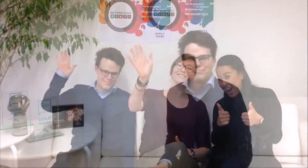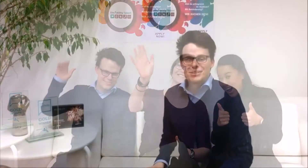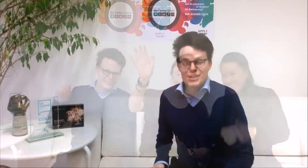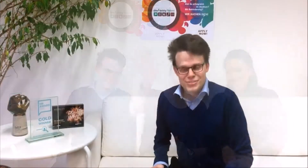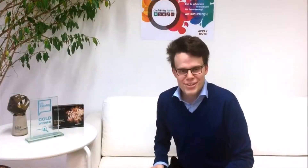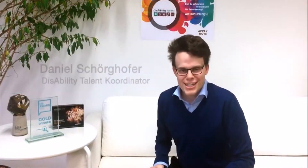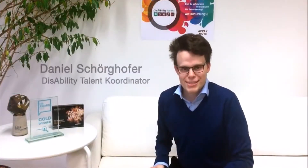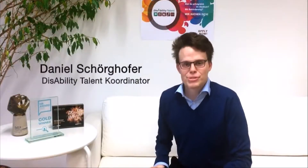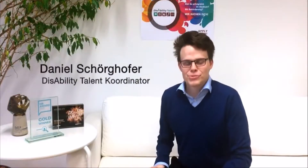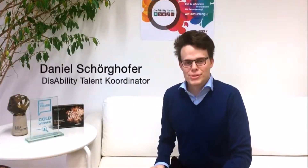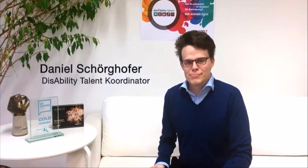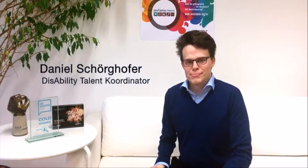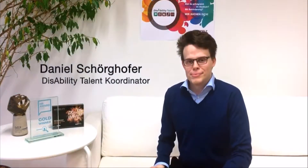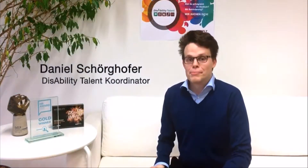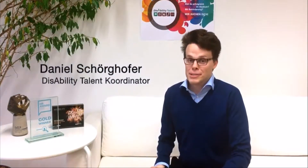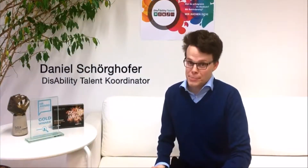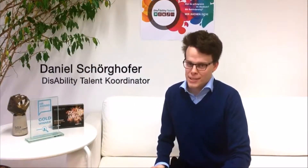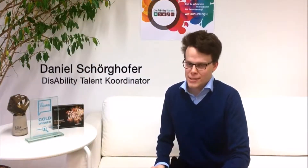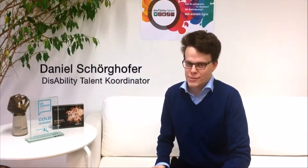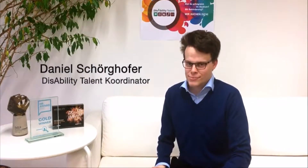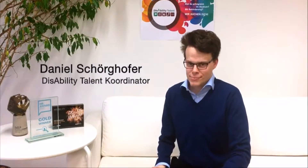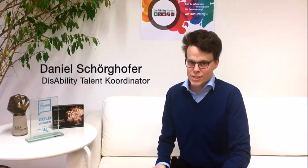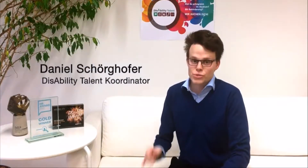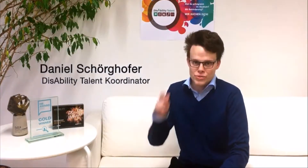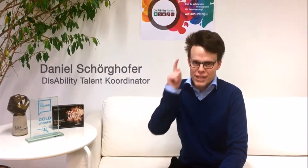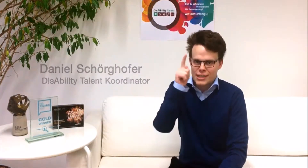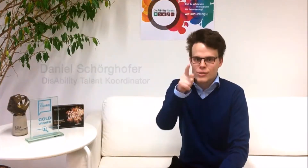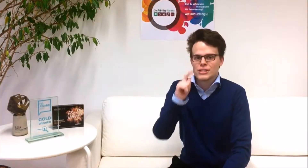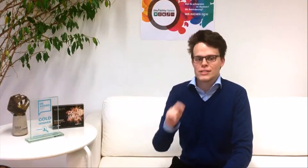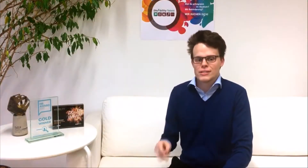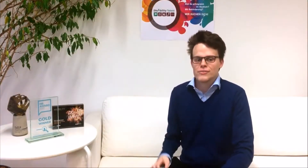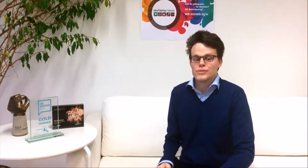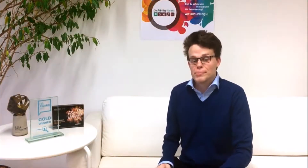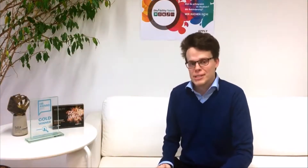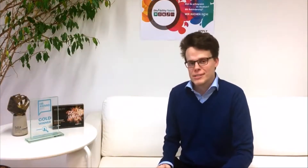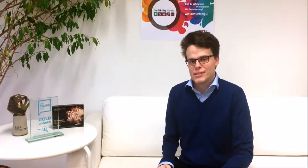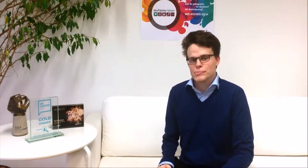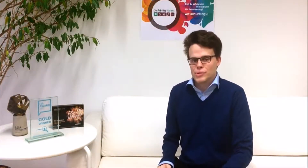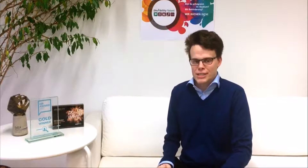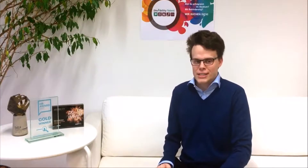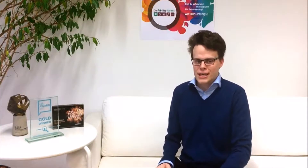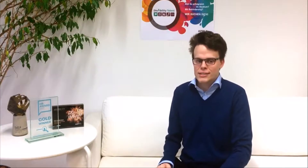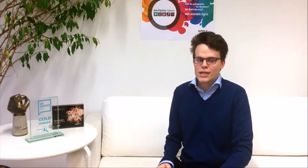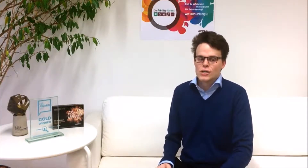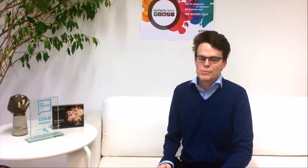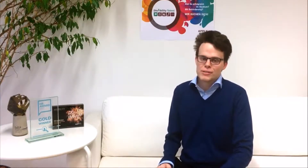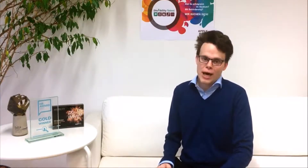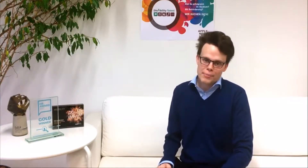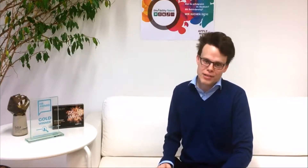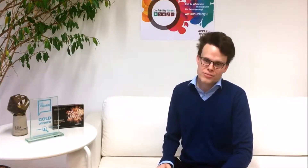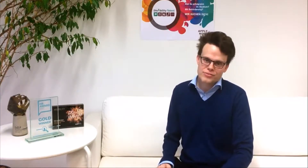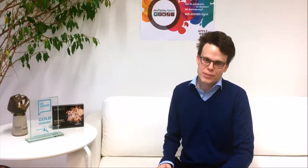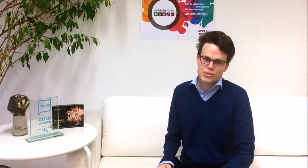Bist du erfolgreich im Studium? Mit Behinderung? Dann suchen wir genau dich! Wir bieten dir die Möglichkeit mit namhaften Firmen zu